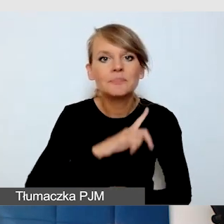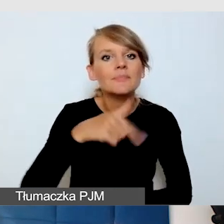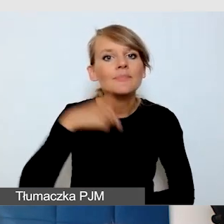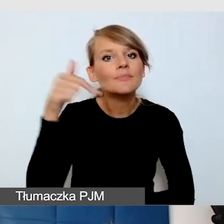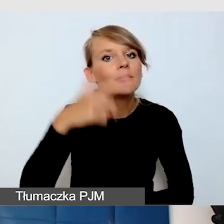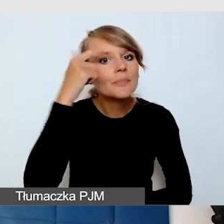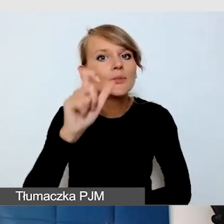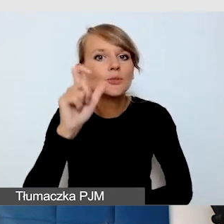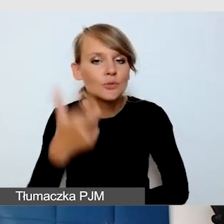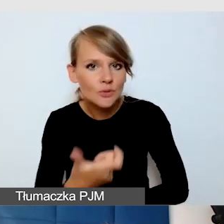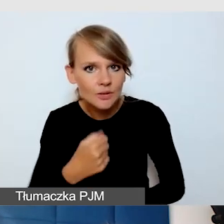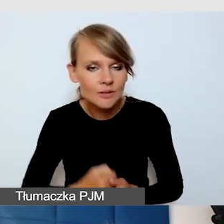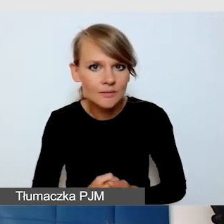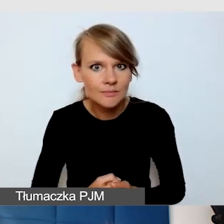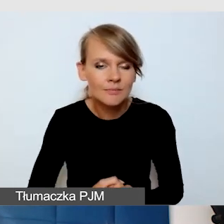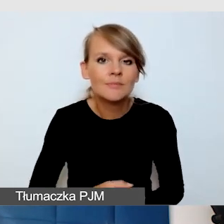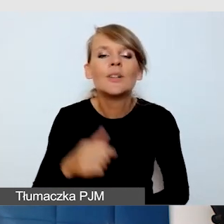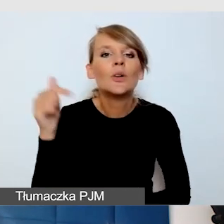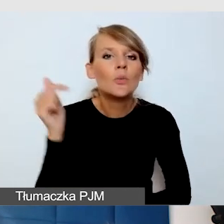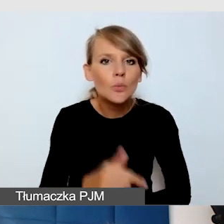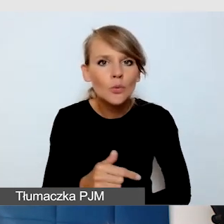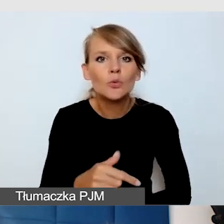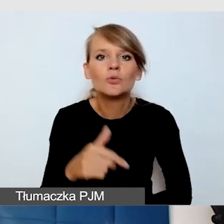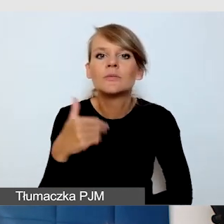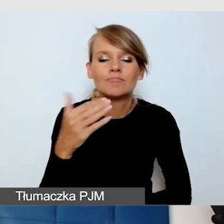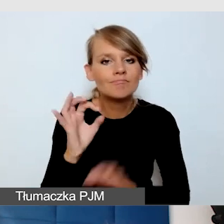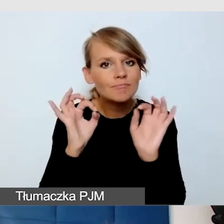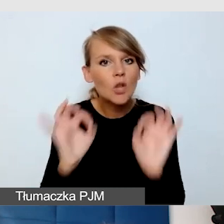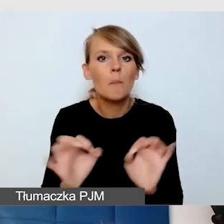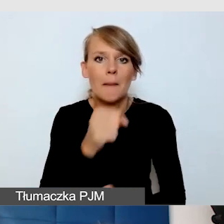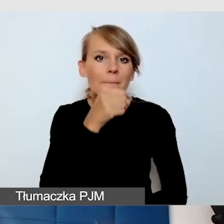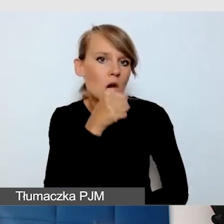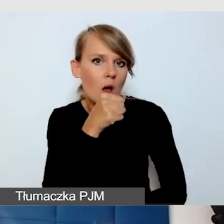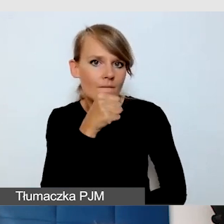O tym, żeby były dobre mikrofony dla mówców. Żeby każdy mówca,